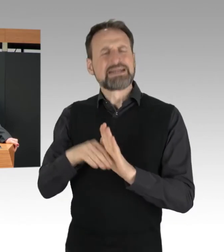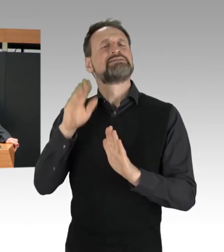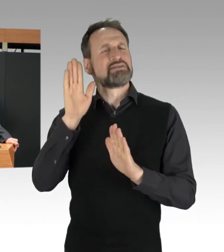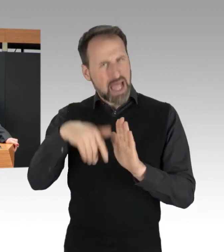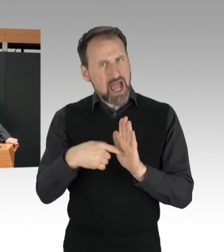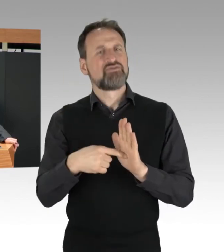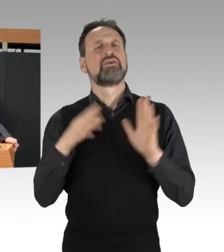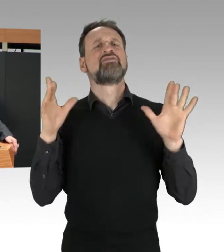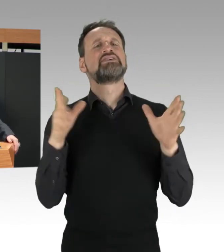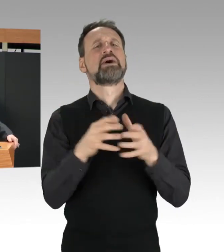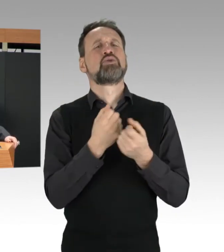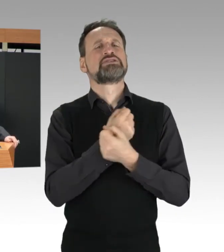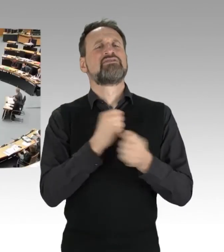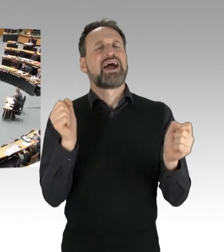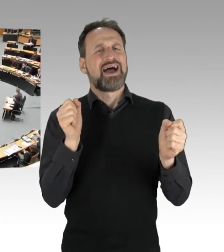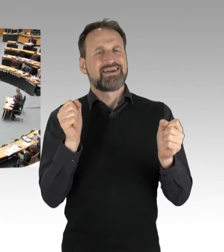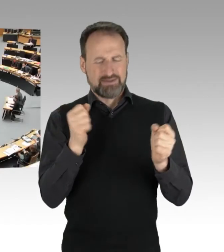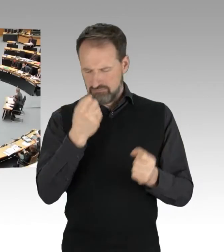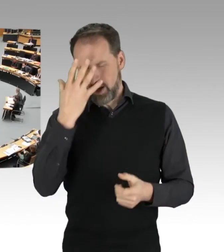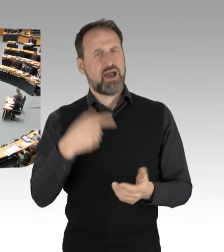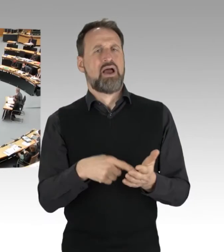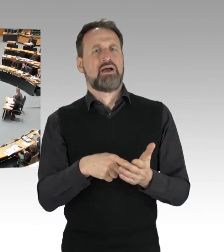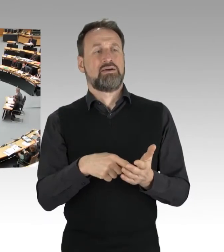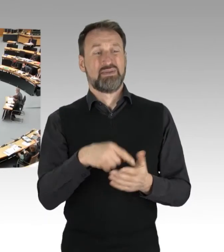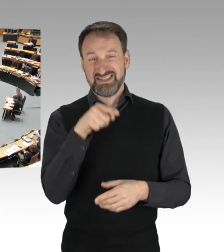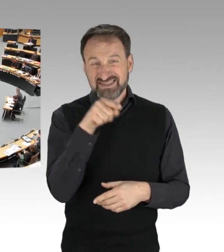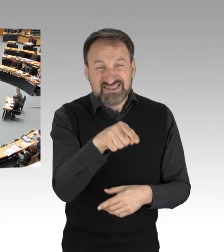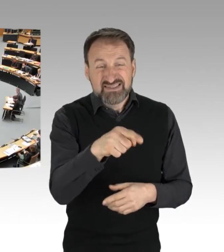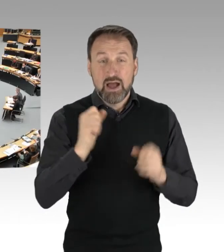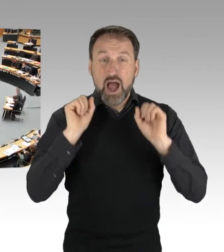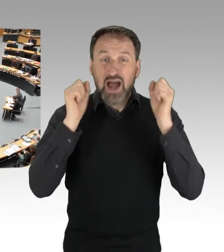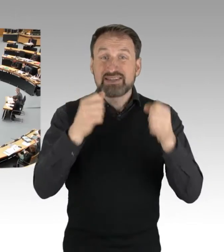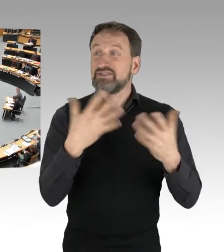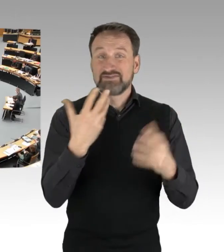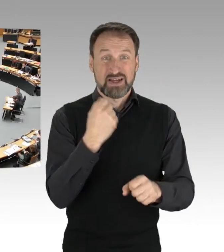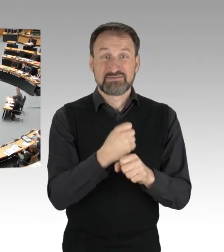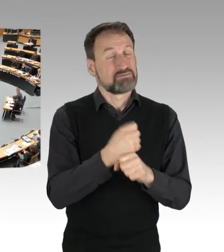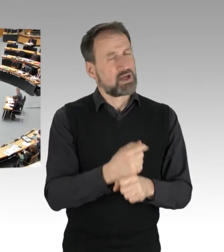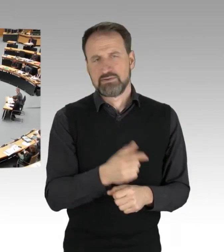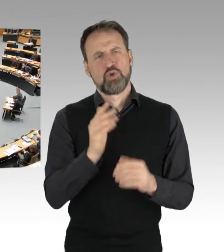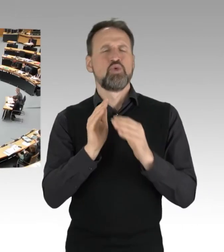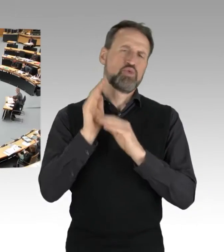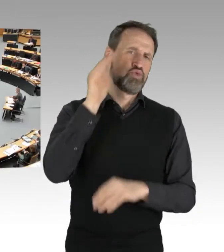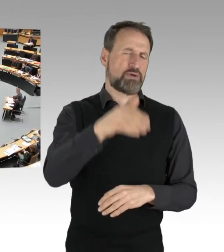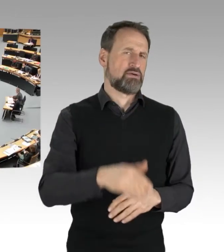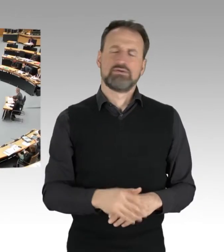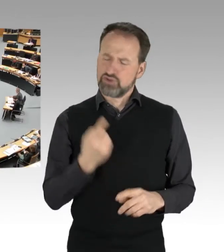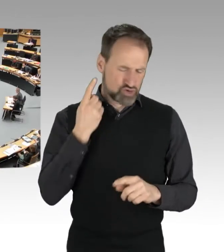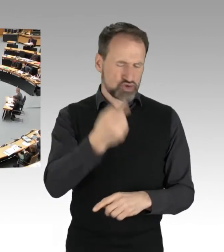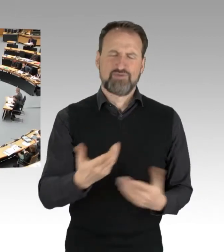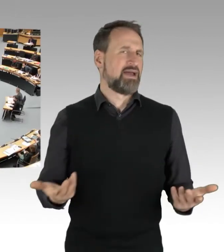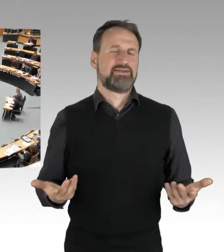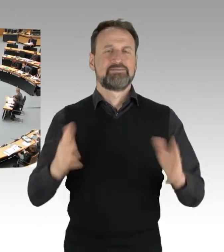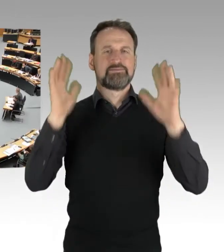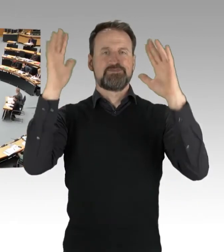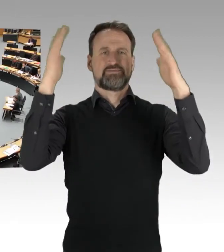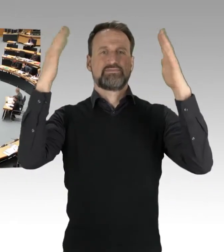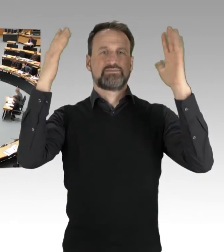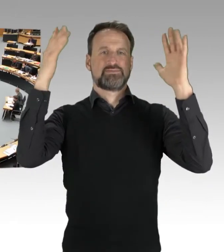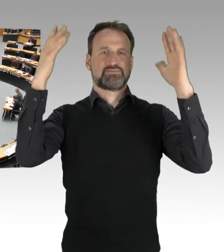(Applaus)